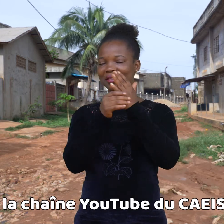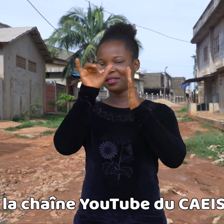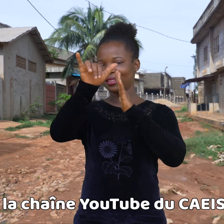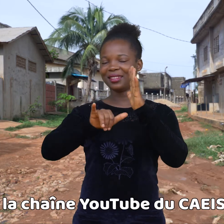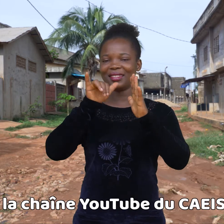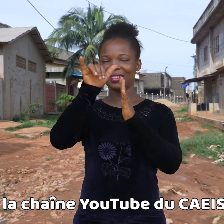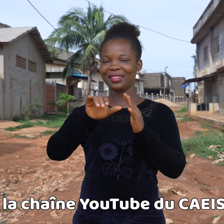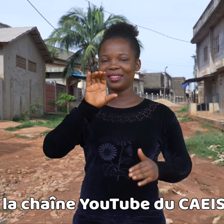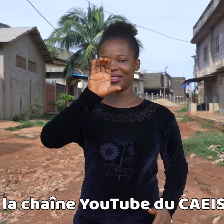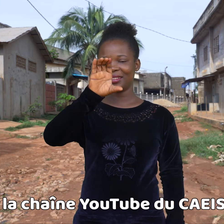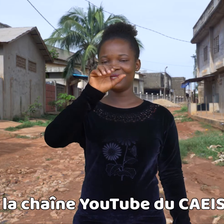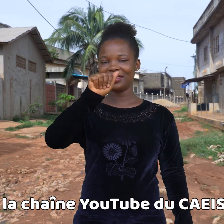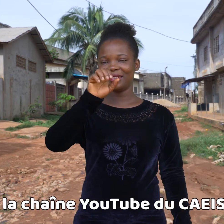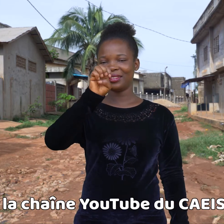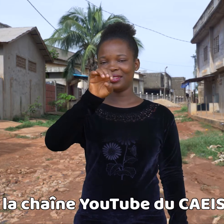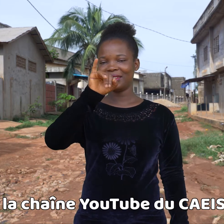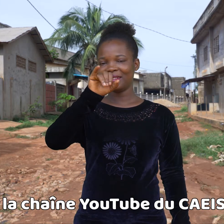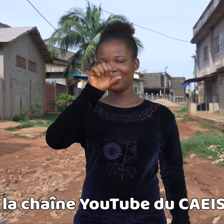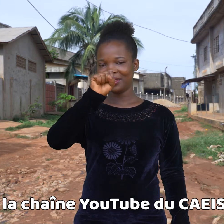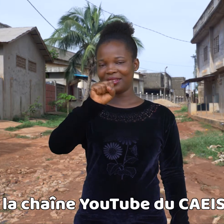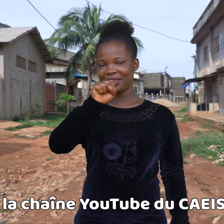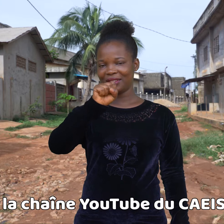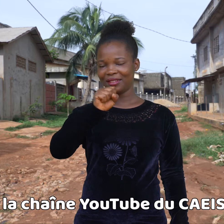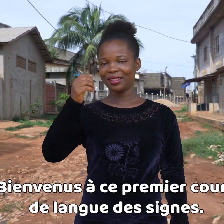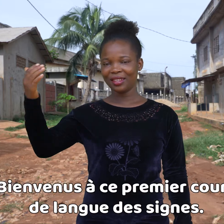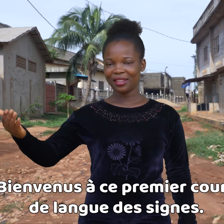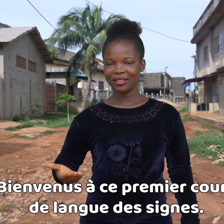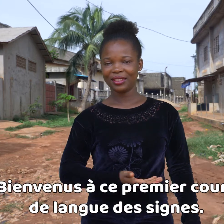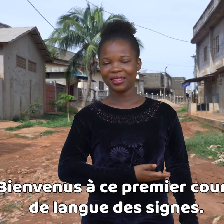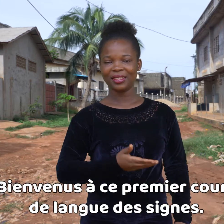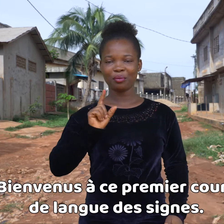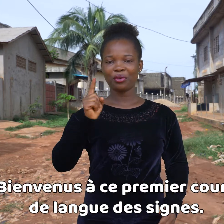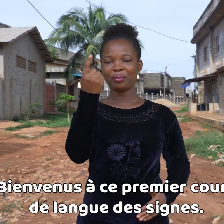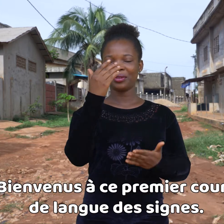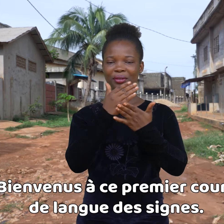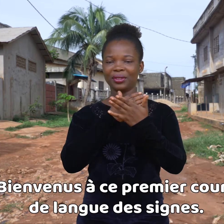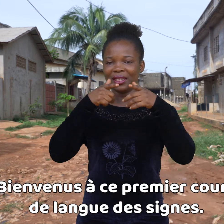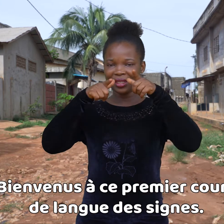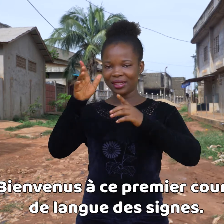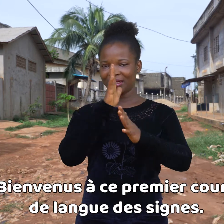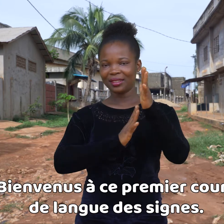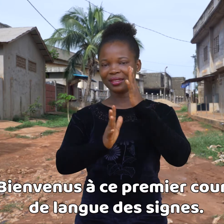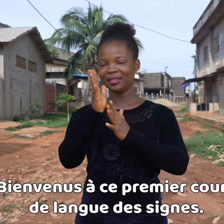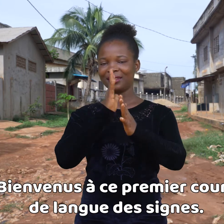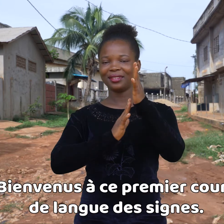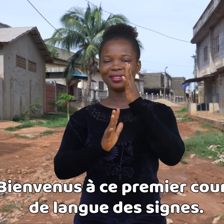el canal de YouTube del CAEIS. Bienvenidos a este primer curso de lengua de los signos.